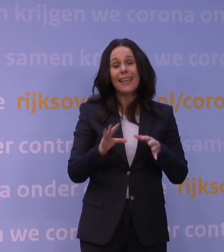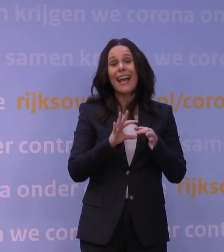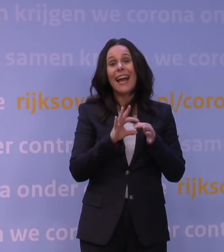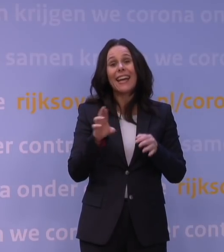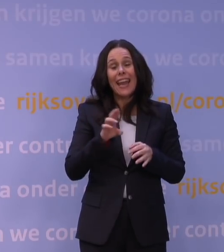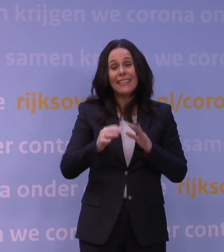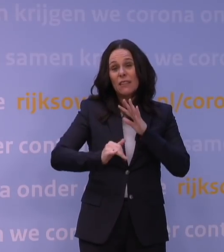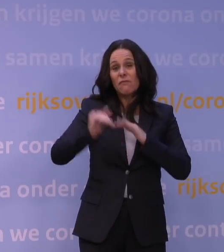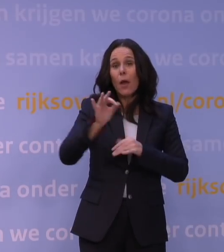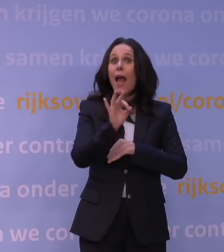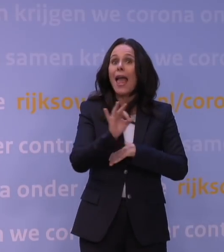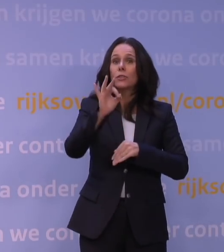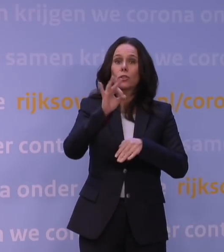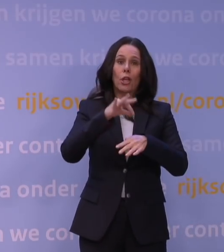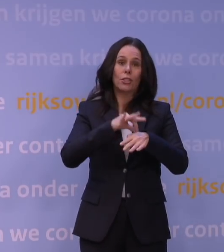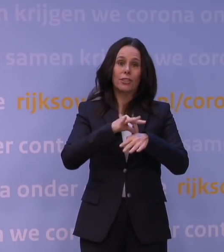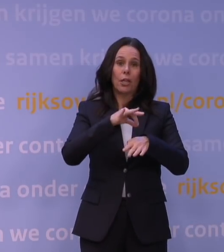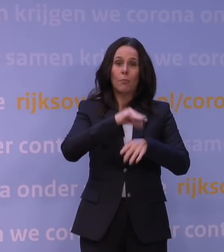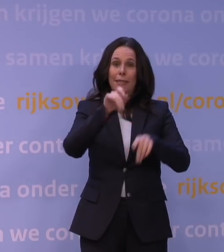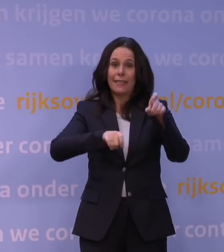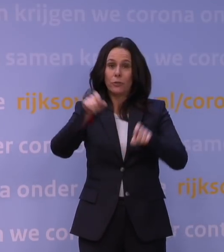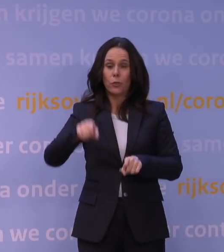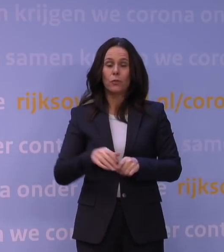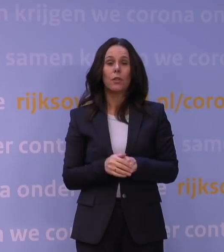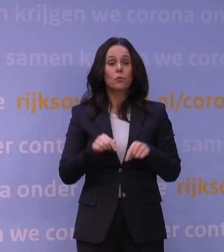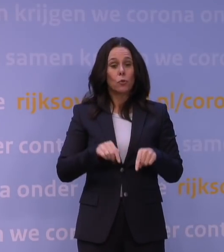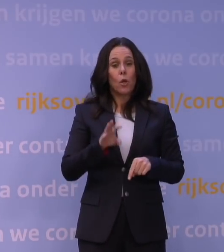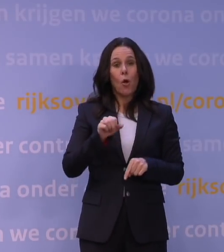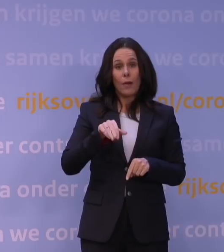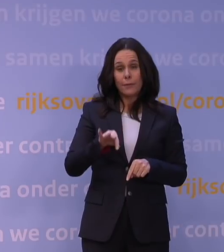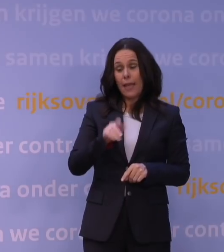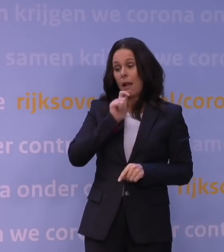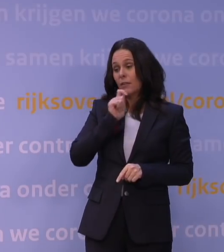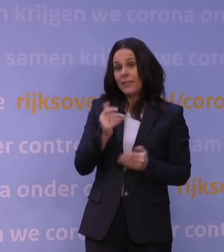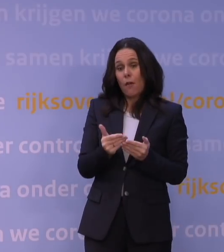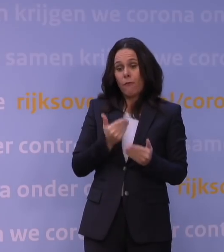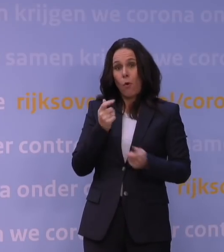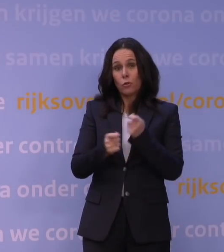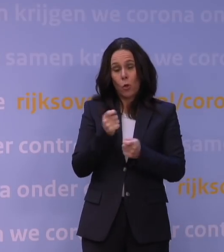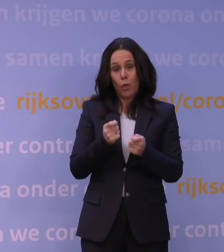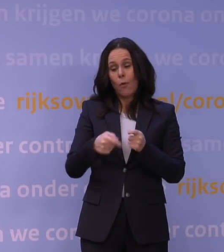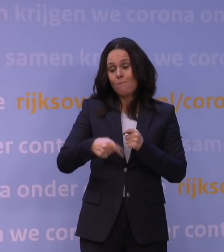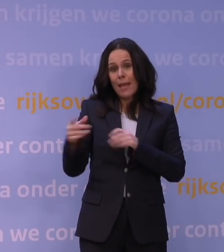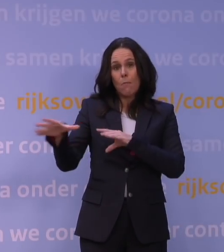maakt dat het OMT uit voorzorg heeft geadviseerd om aanscherping van de maatregelen te gaan doen.